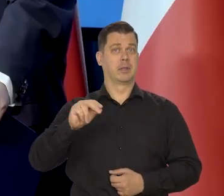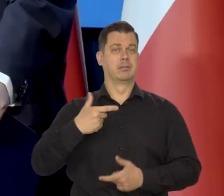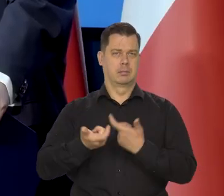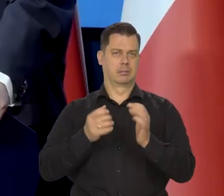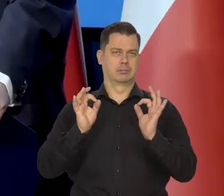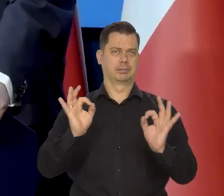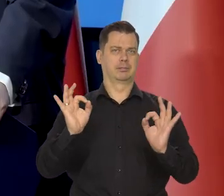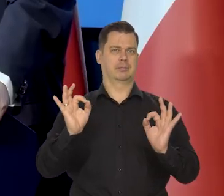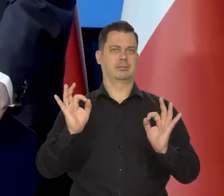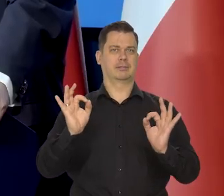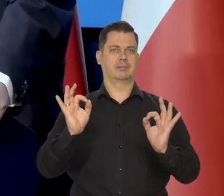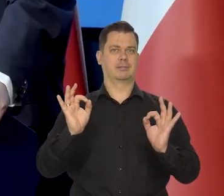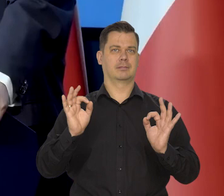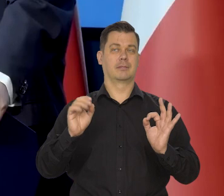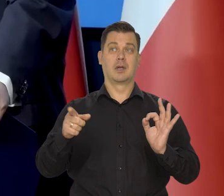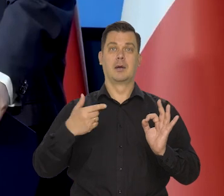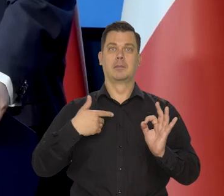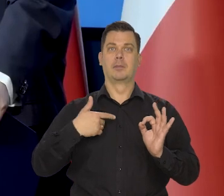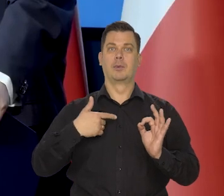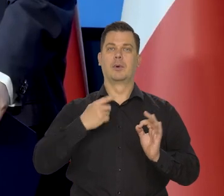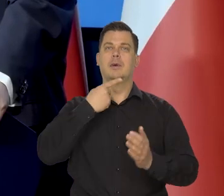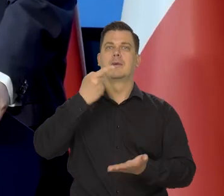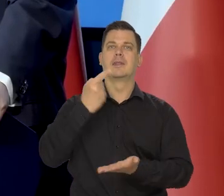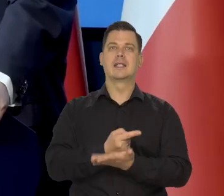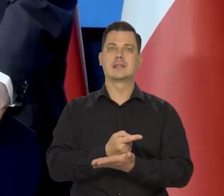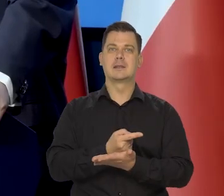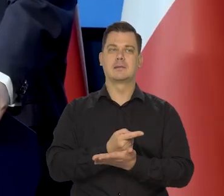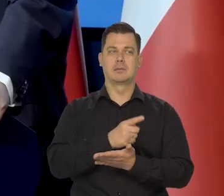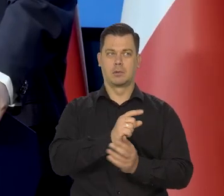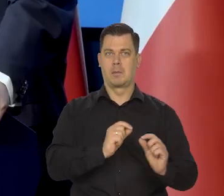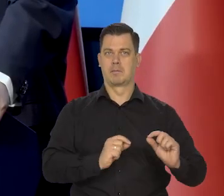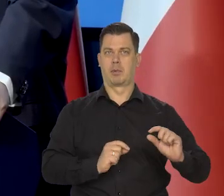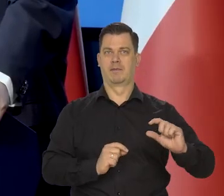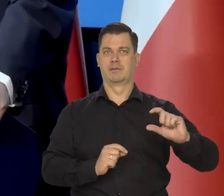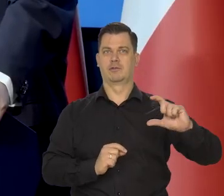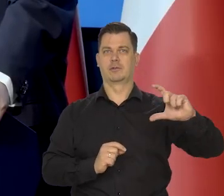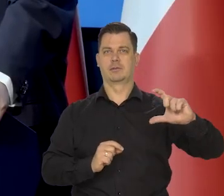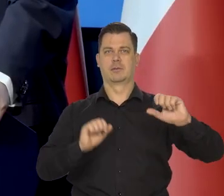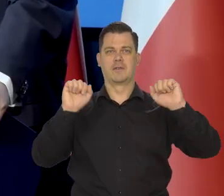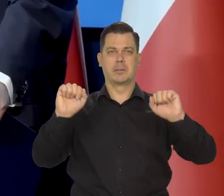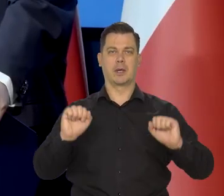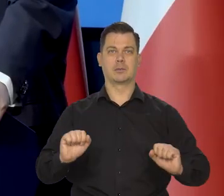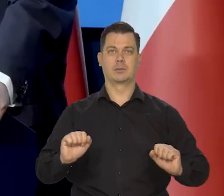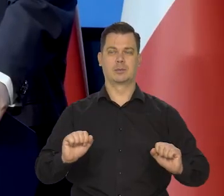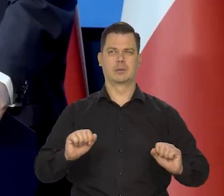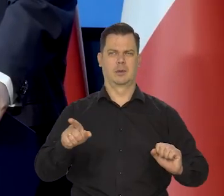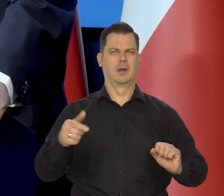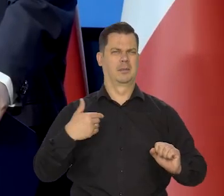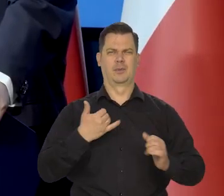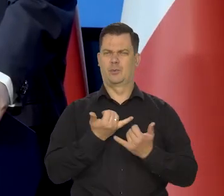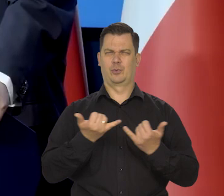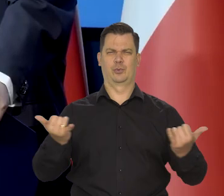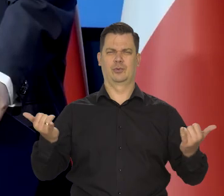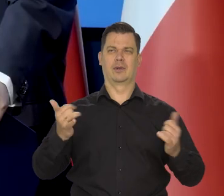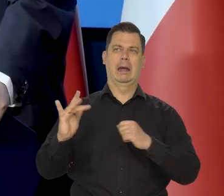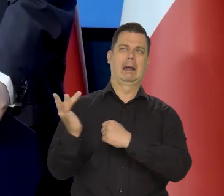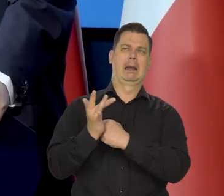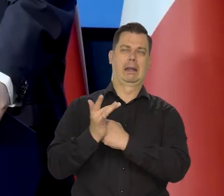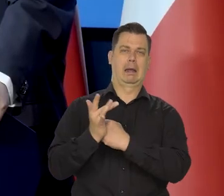W odpowiednim momencie podjął rozpoczęcie cyklu podwyżek, wbrew różnym niewczesnym krytykom w kraju,